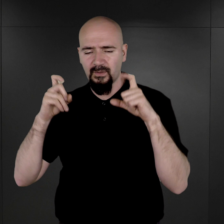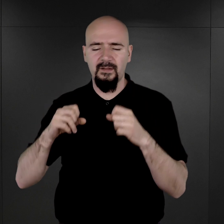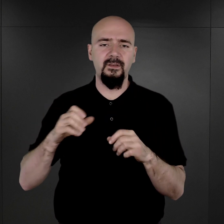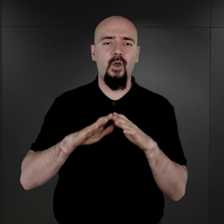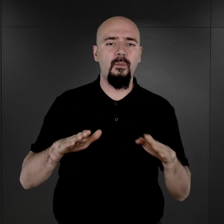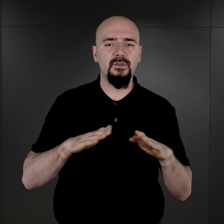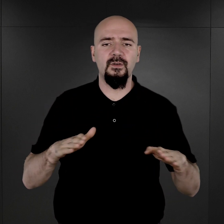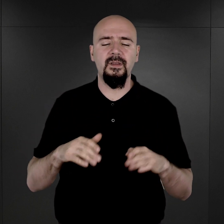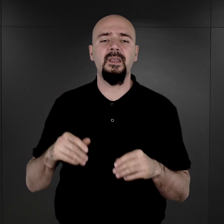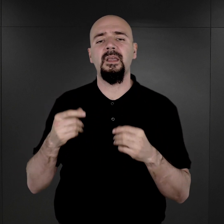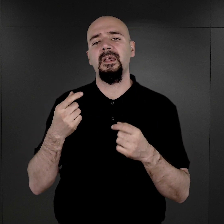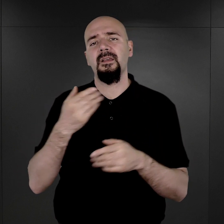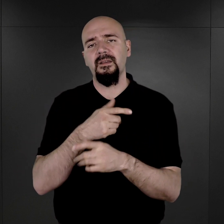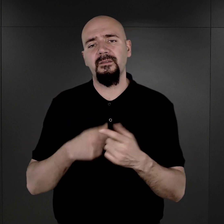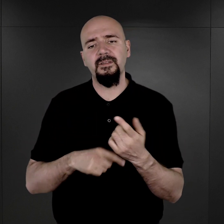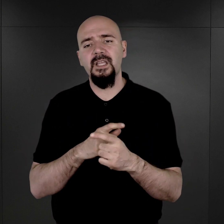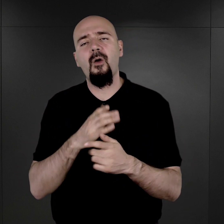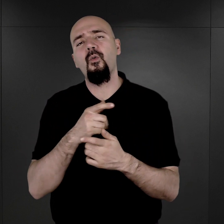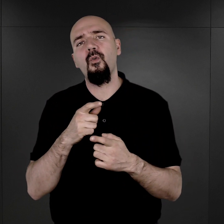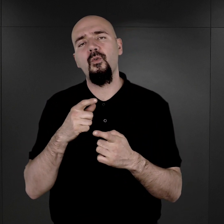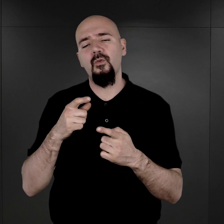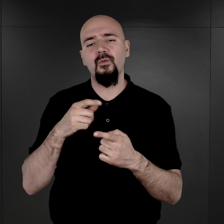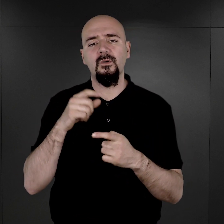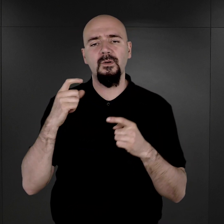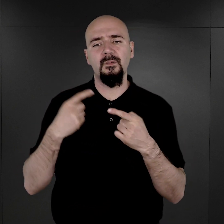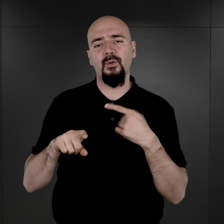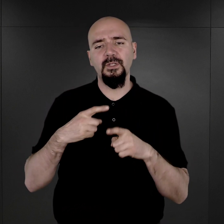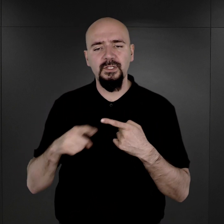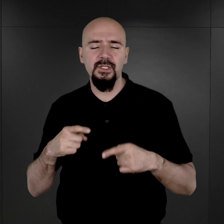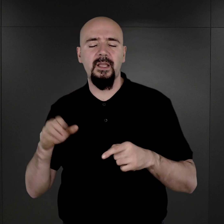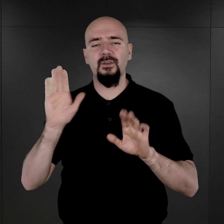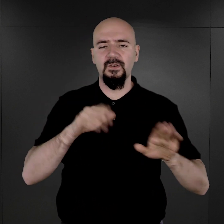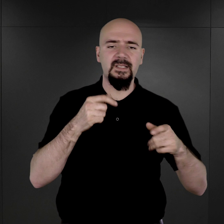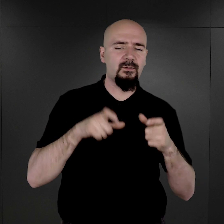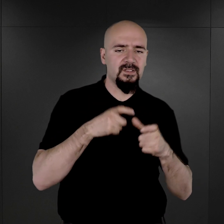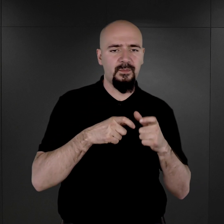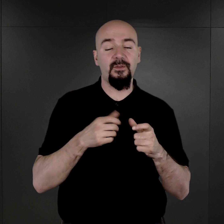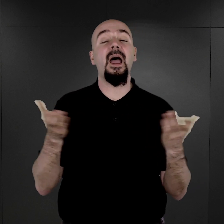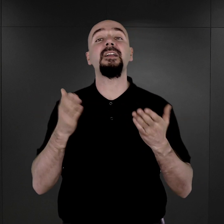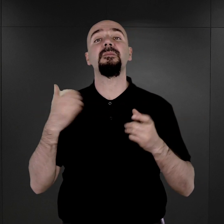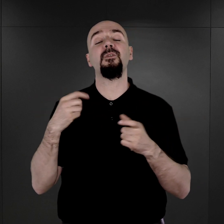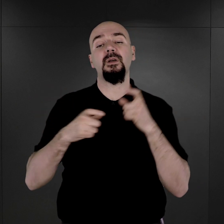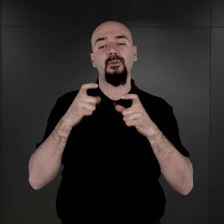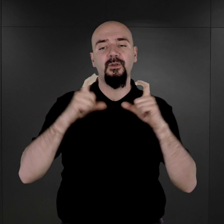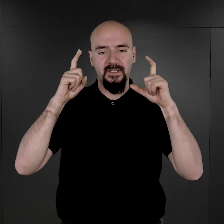Wydziału Politycznego został wprowadzony. Gdzie były wykonywane te zdjęcia i kto je wykonywał?